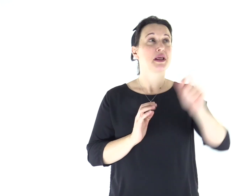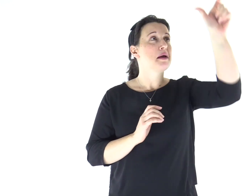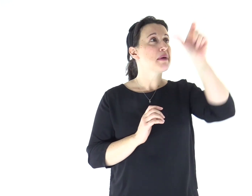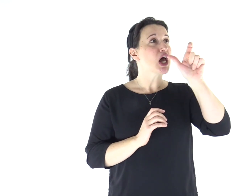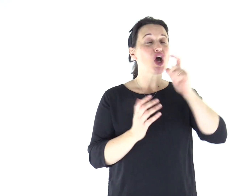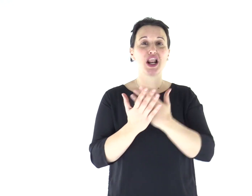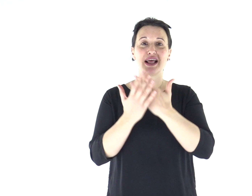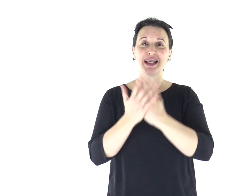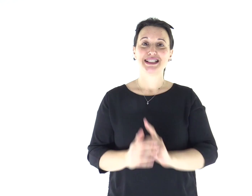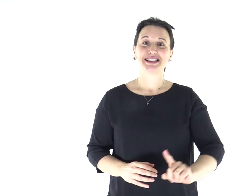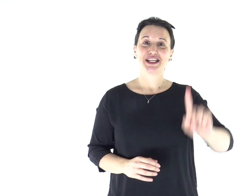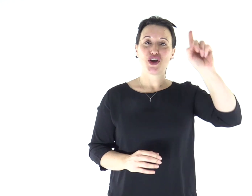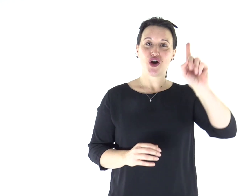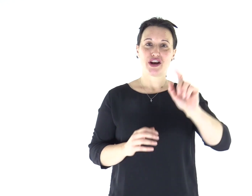Parola del Signore